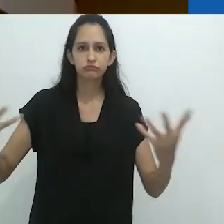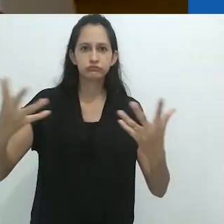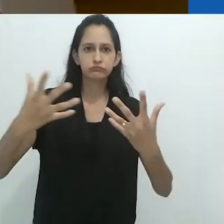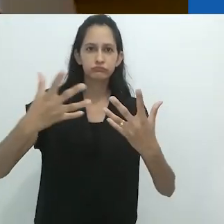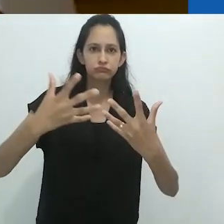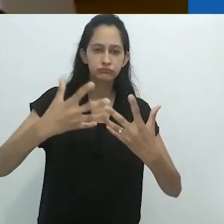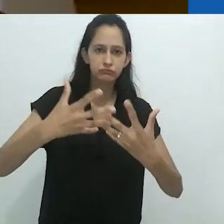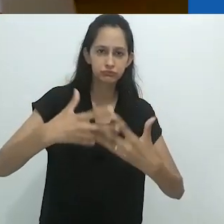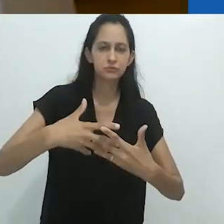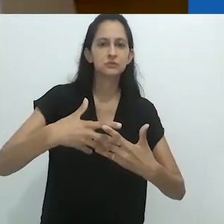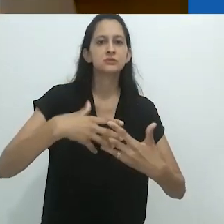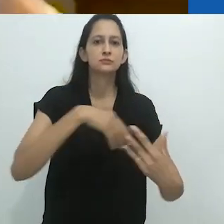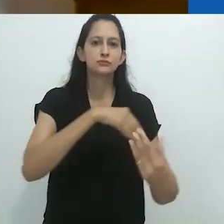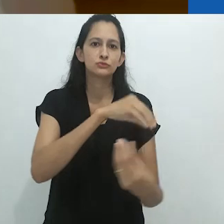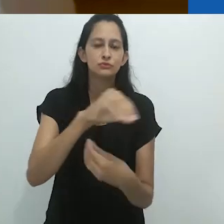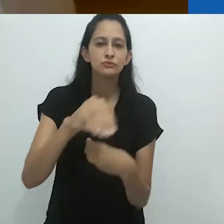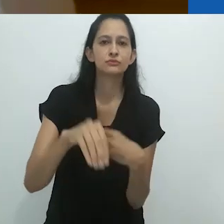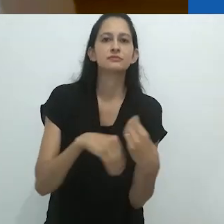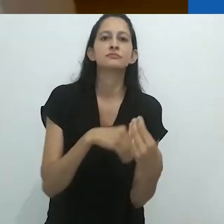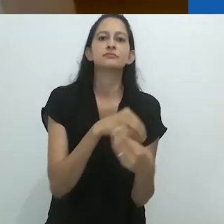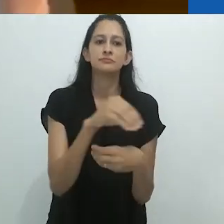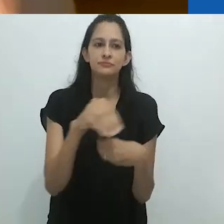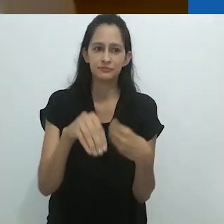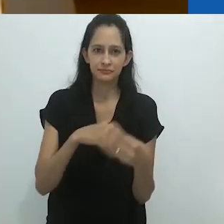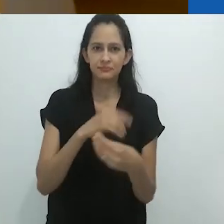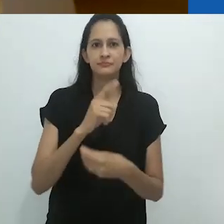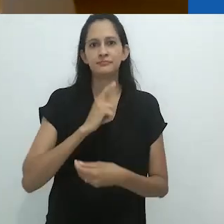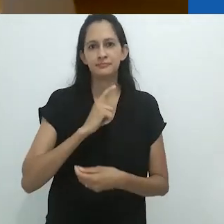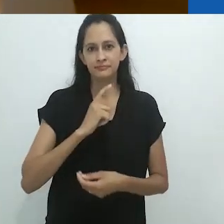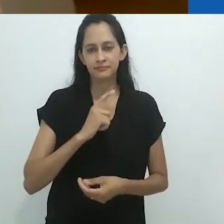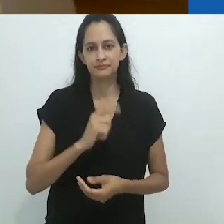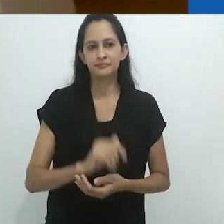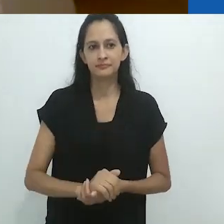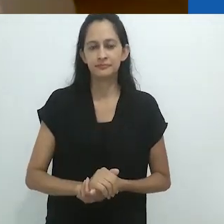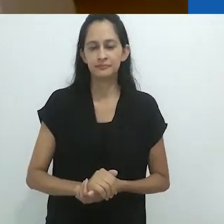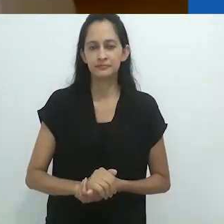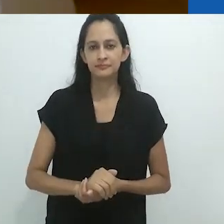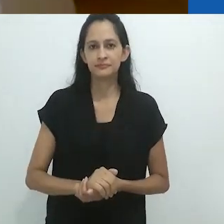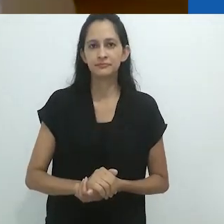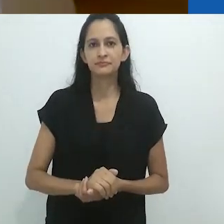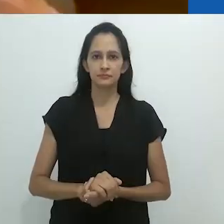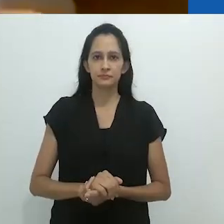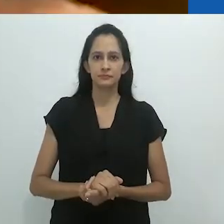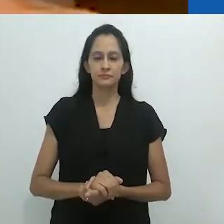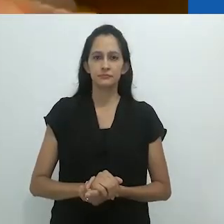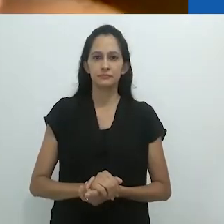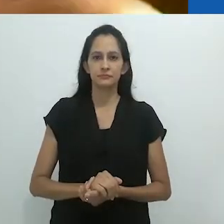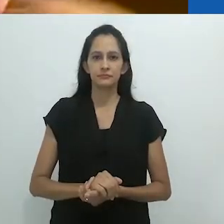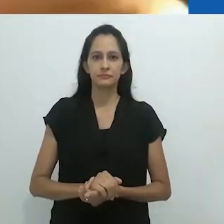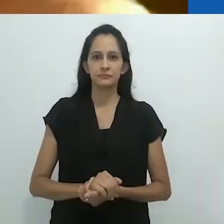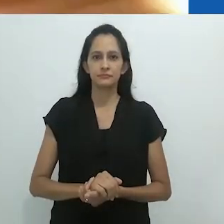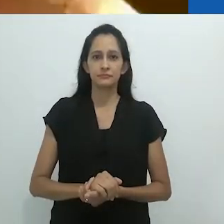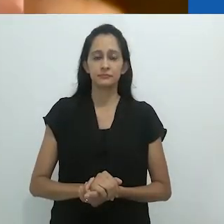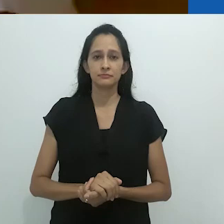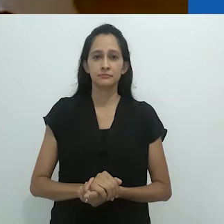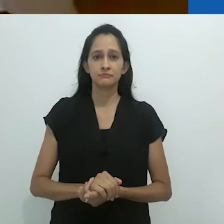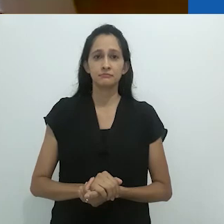em desacordo aventureiro